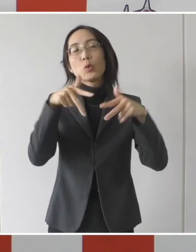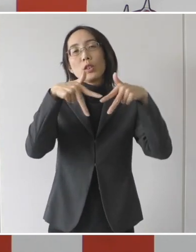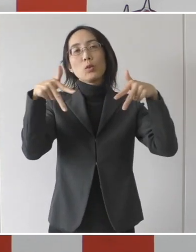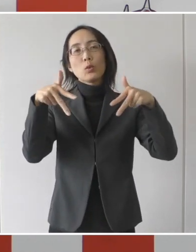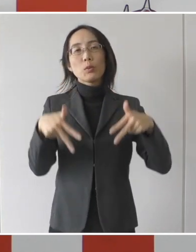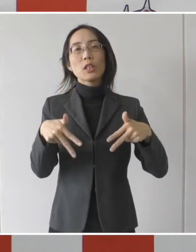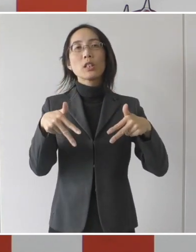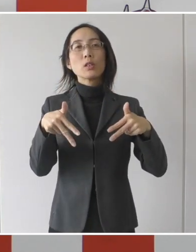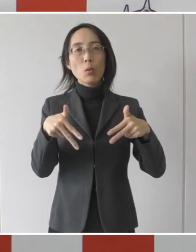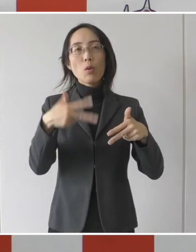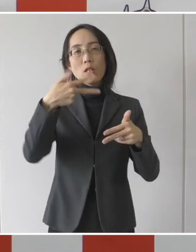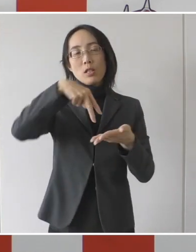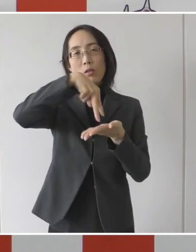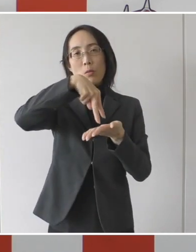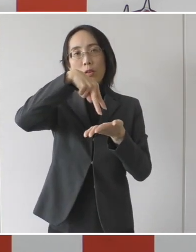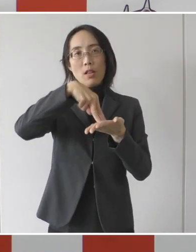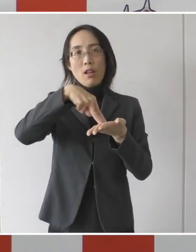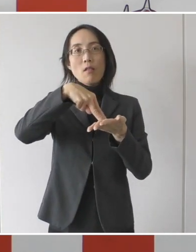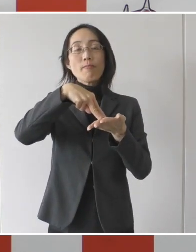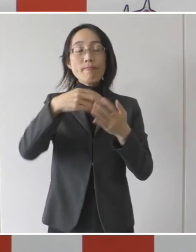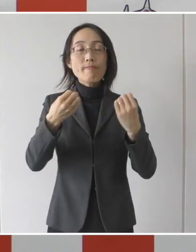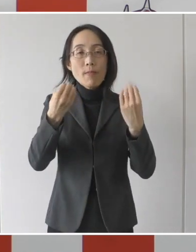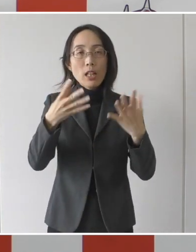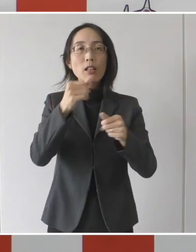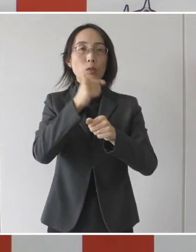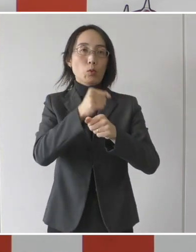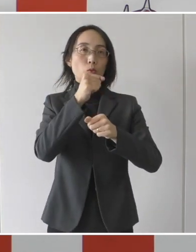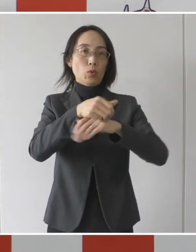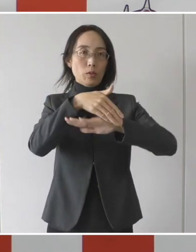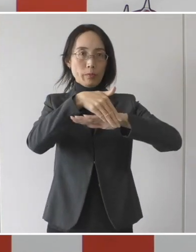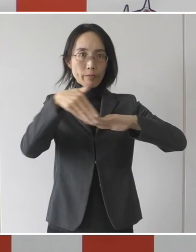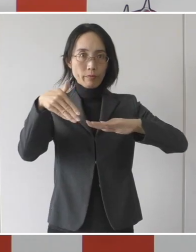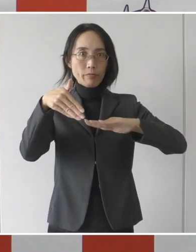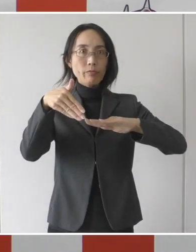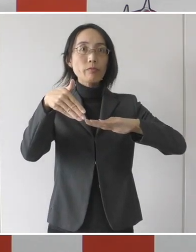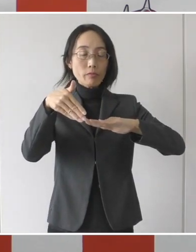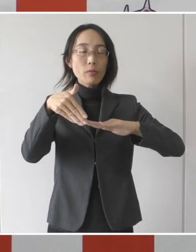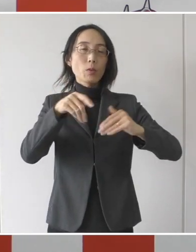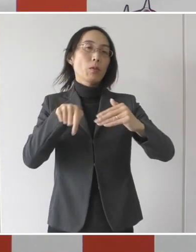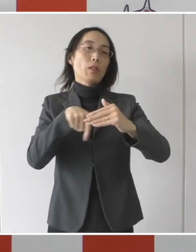市独自でやるということで、その概要について